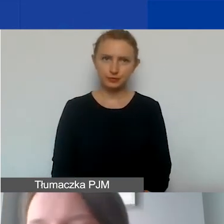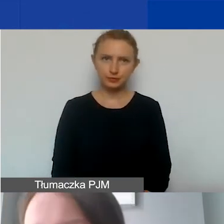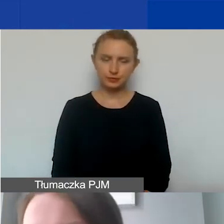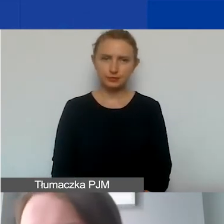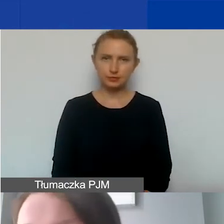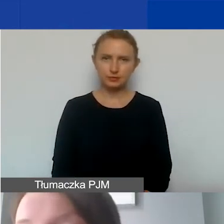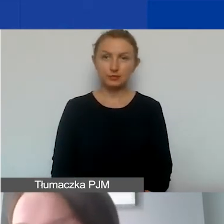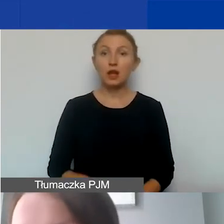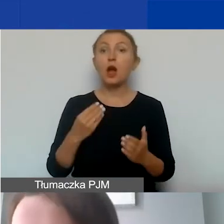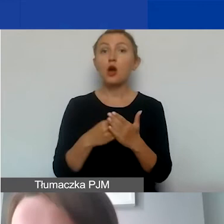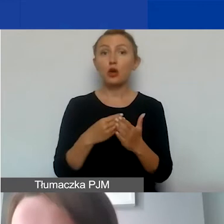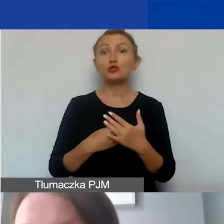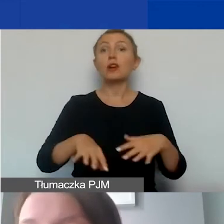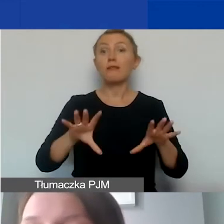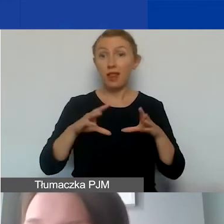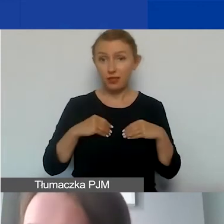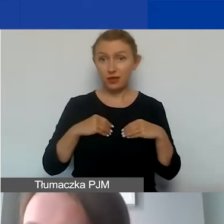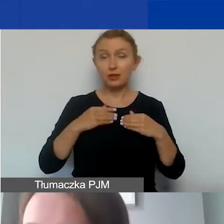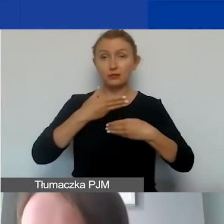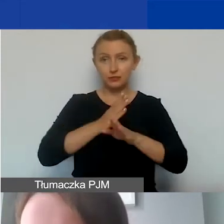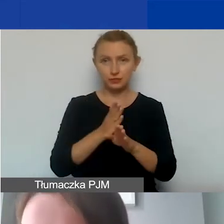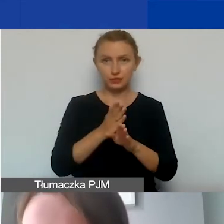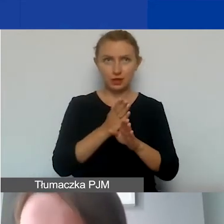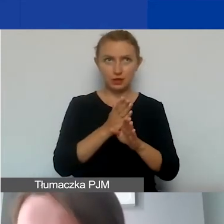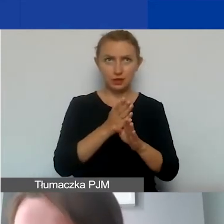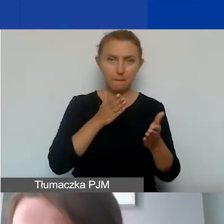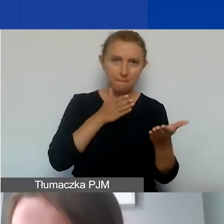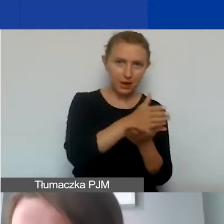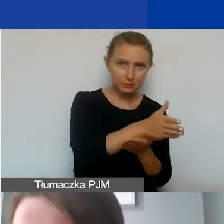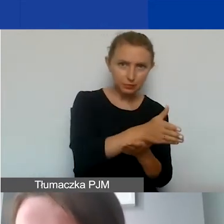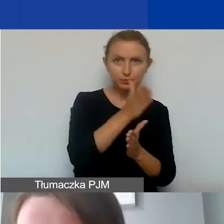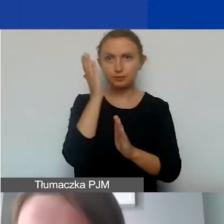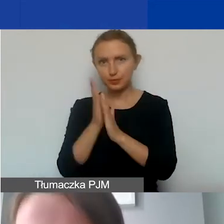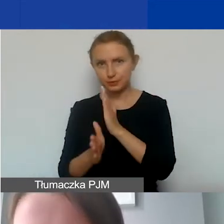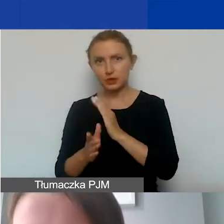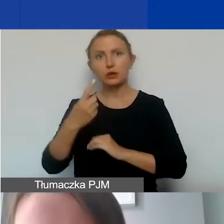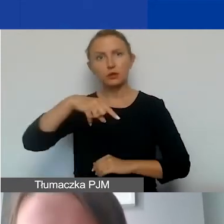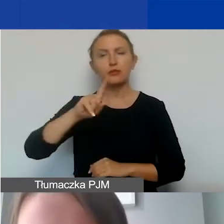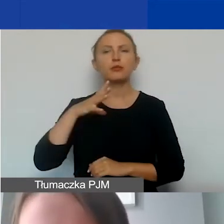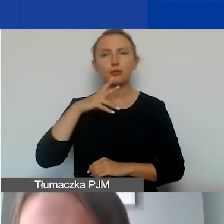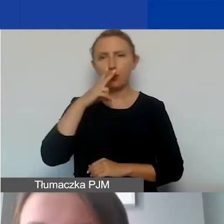Koszty kwalifikowane dzielimy na bezpośrednie i pośrednie, tak jak widzieli państwo na początkowym grafie.